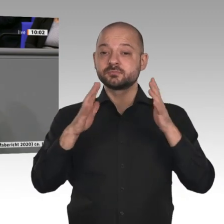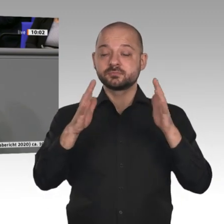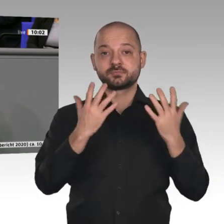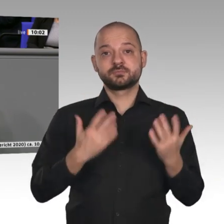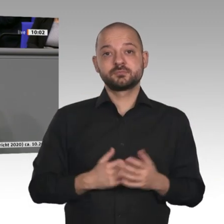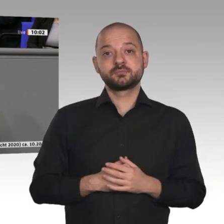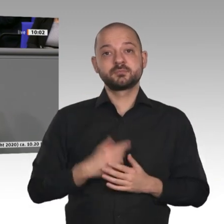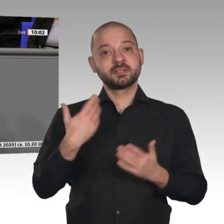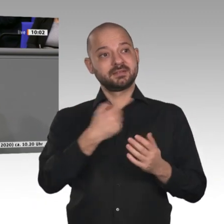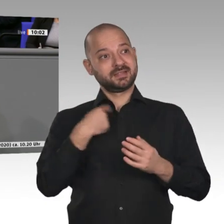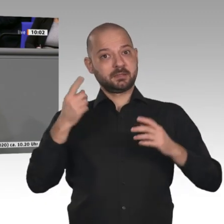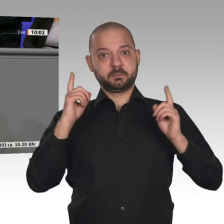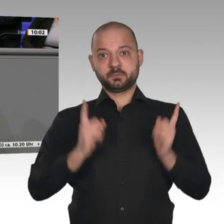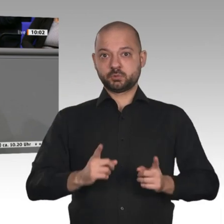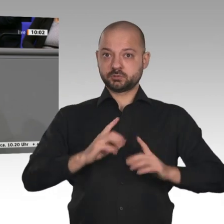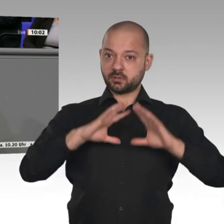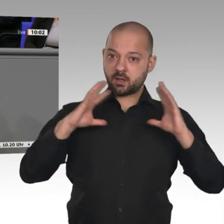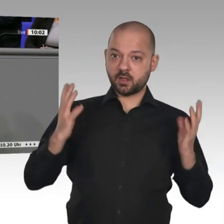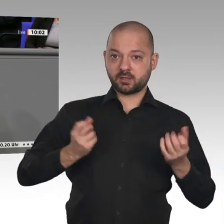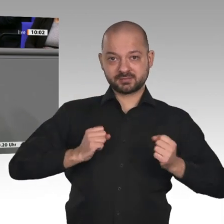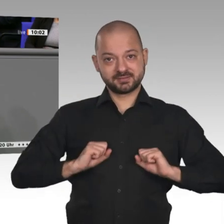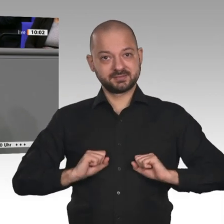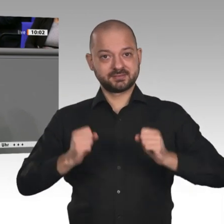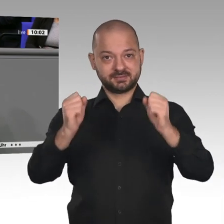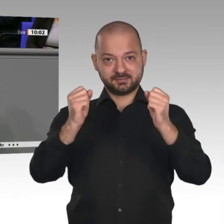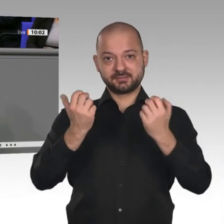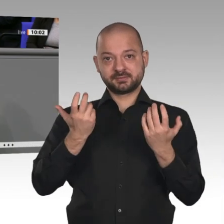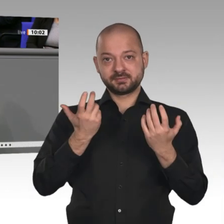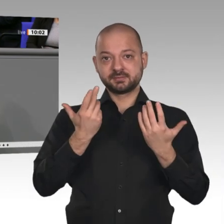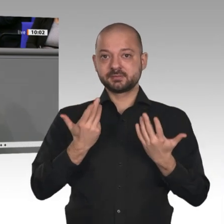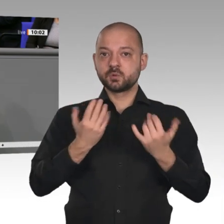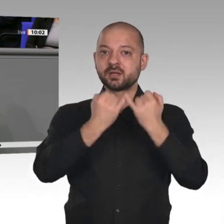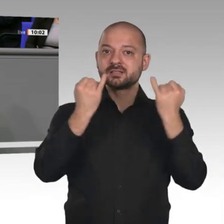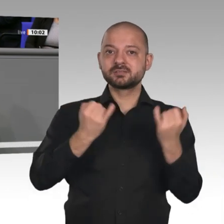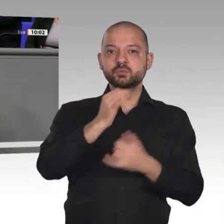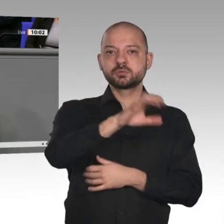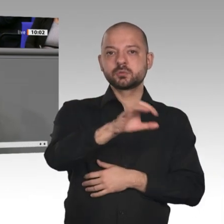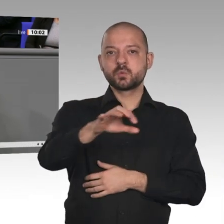Wir müsen alles tun, auch im Rahmen einer Koalition der Willigen. Es gibt genug Länder auf dieser Welt,